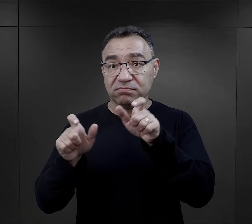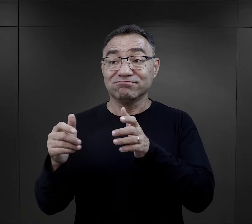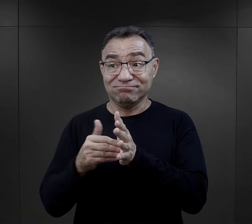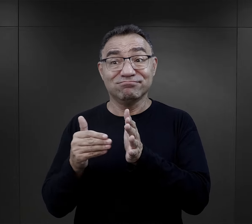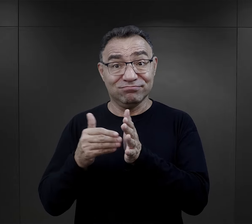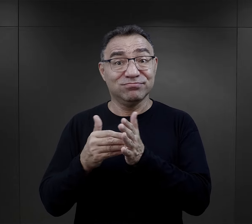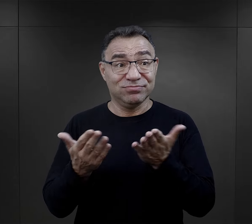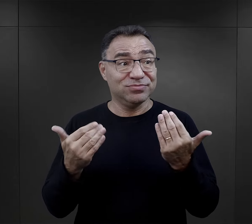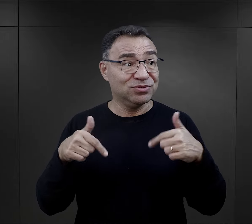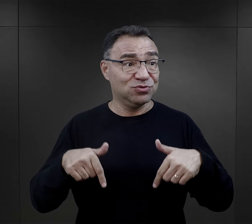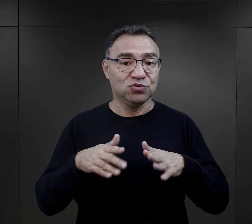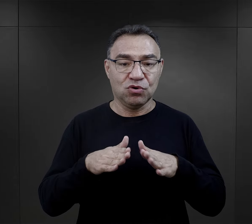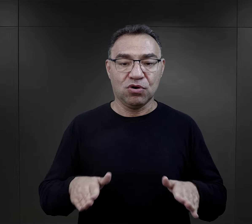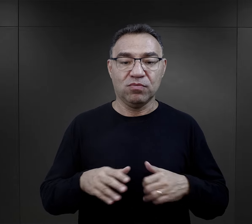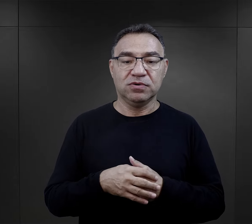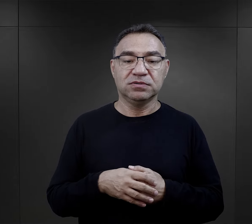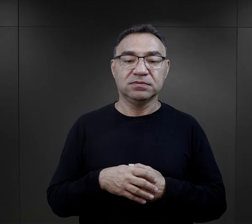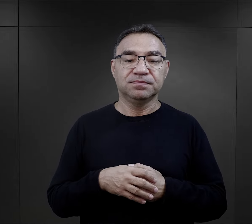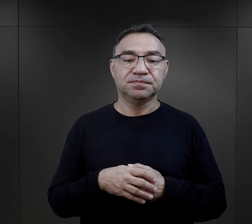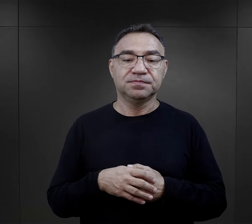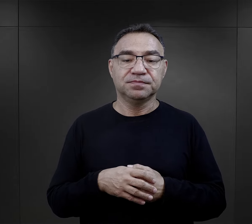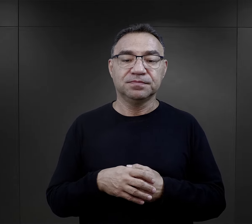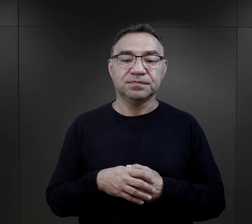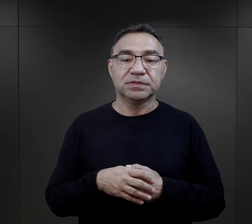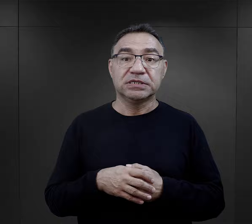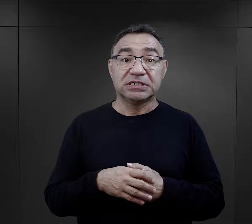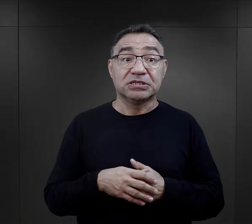Takich więźniów obóz również potrzebował.